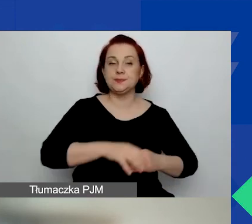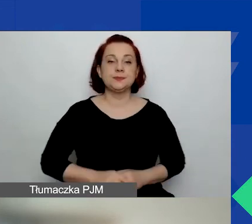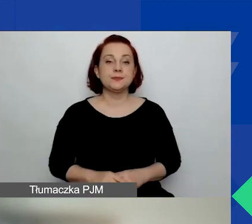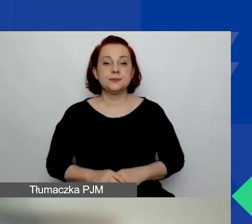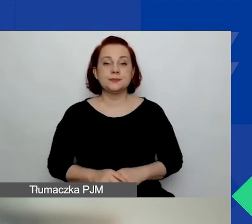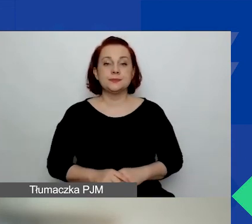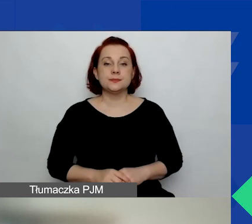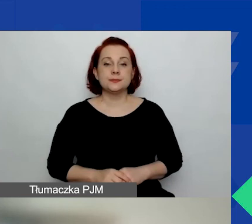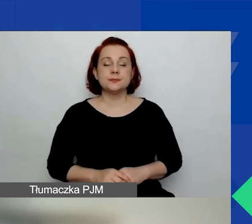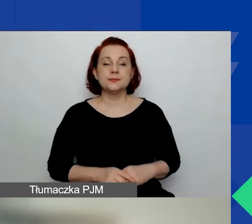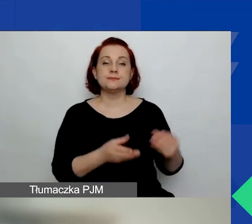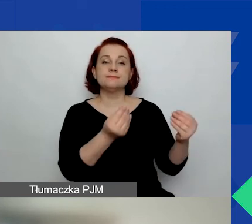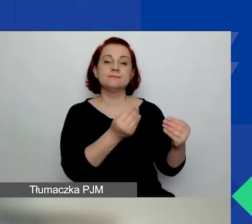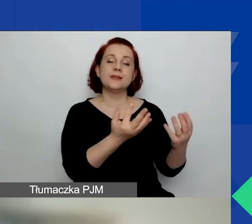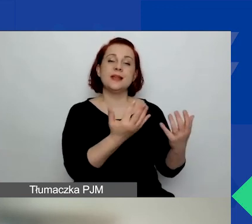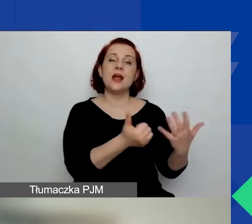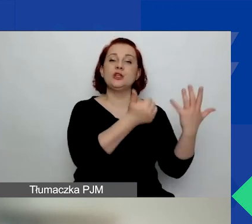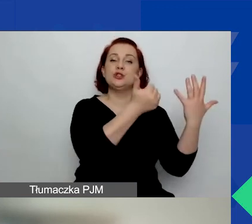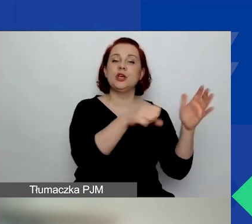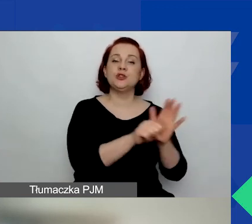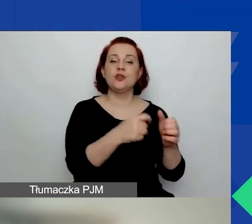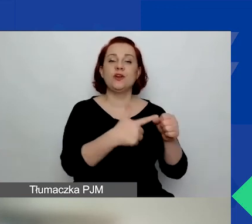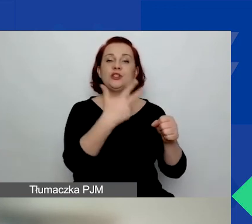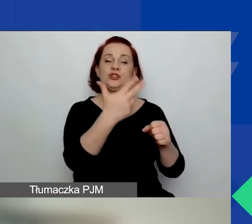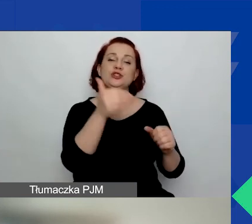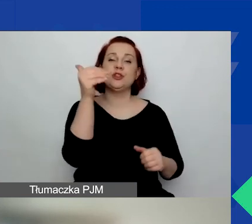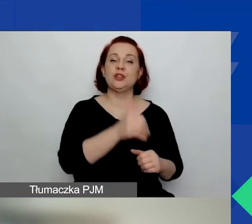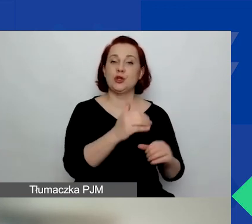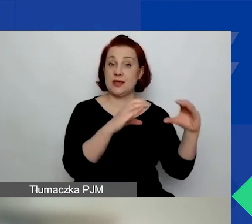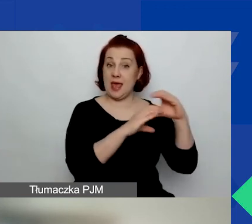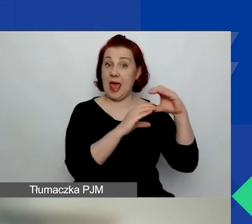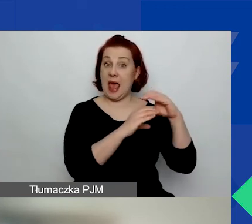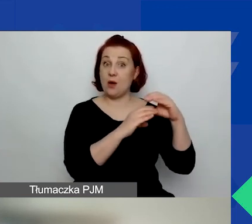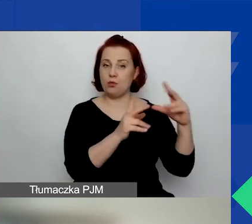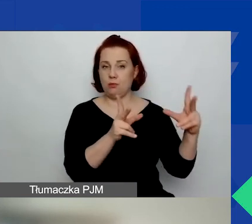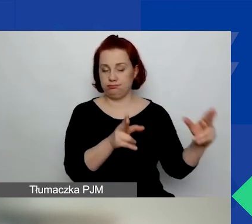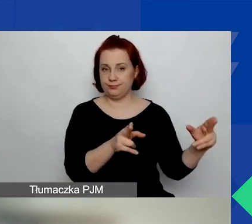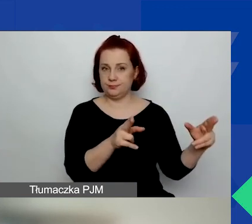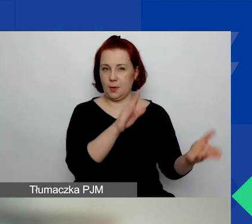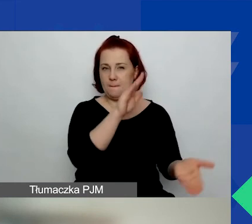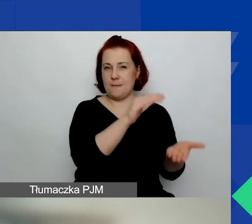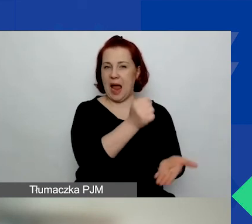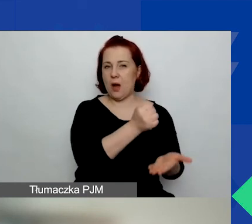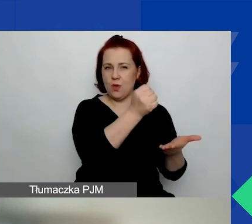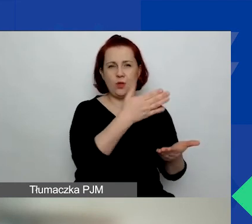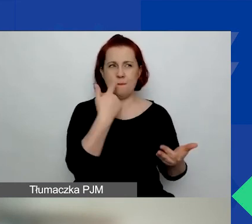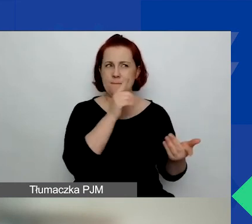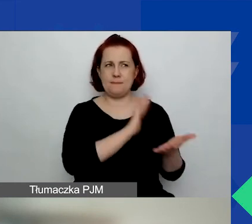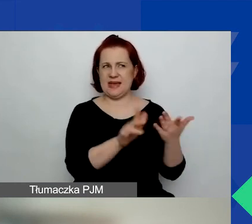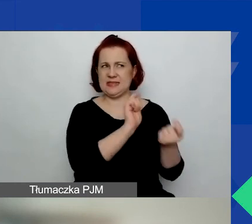Kwota dofinansowania od 6000 do 23 000 euro. To się nie zmieniło w stosunku do pierwszego konkursu.